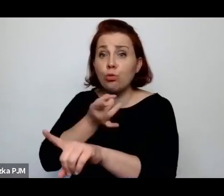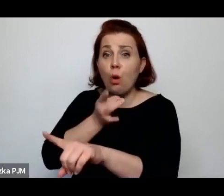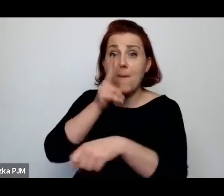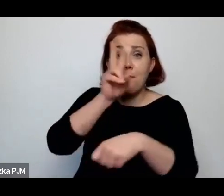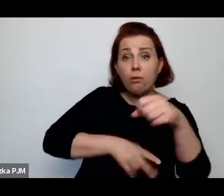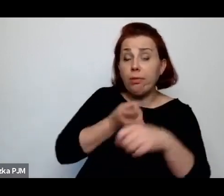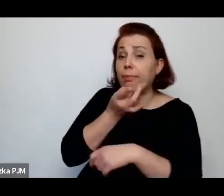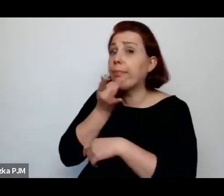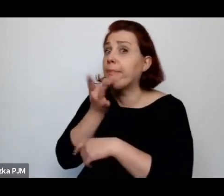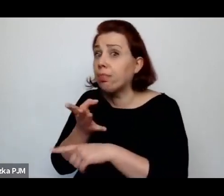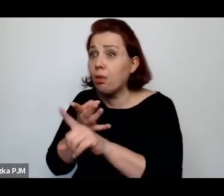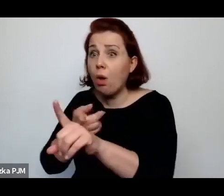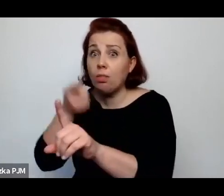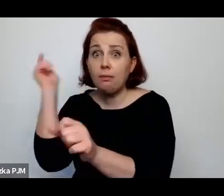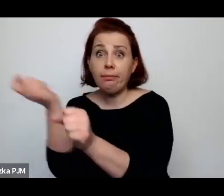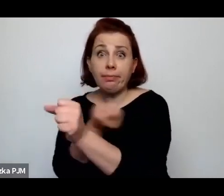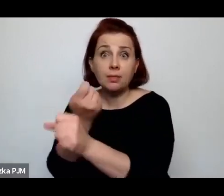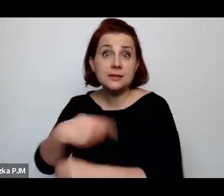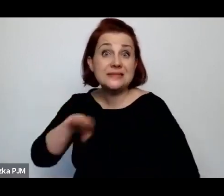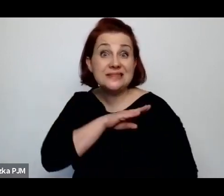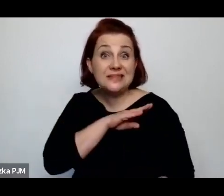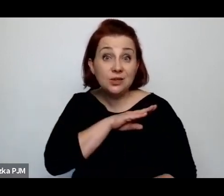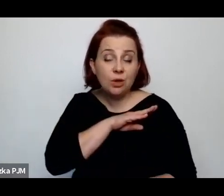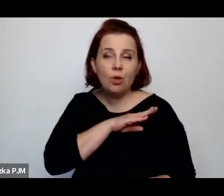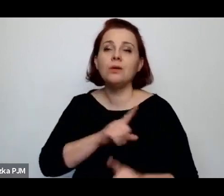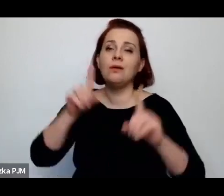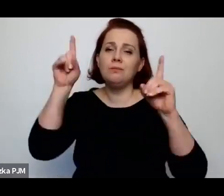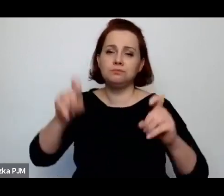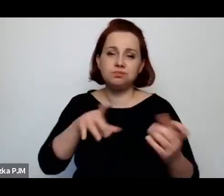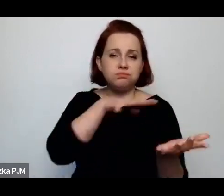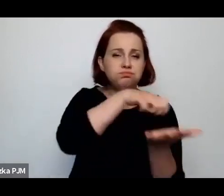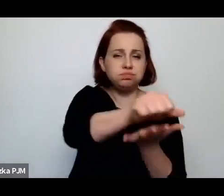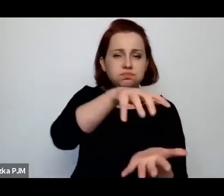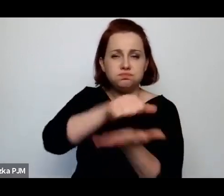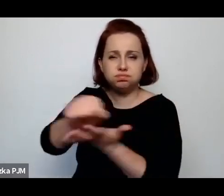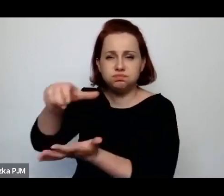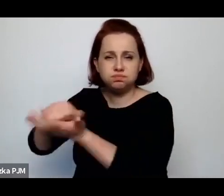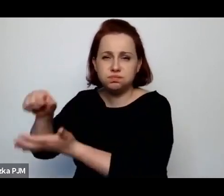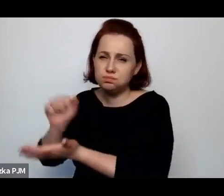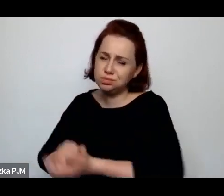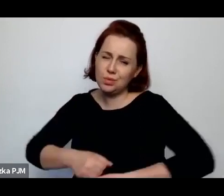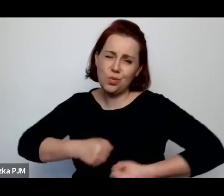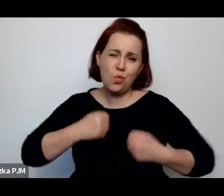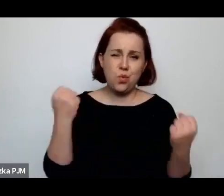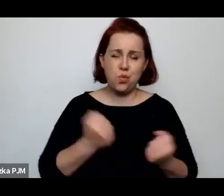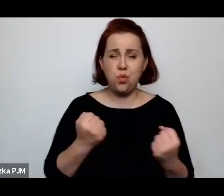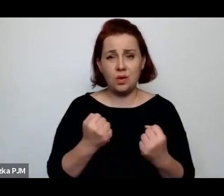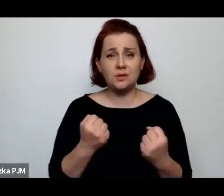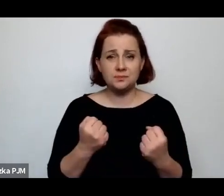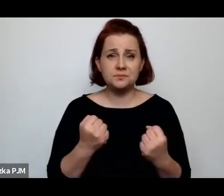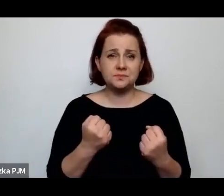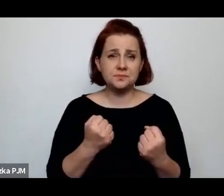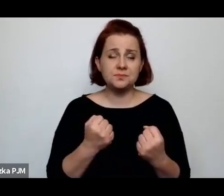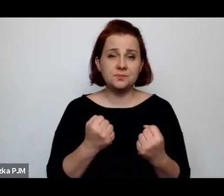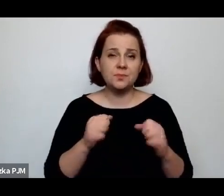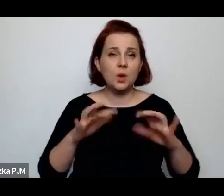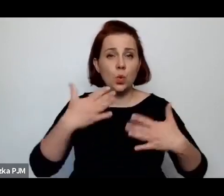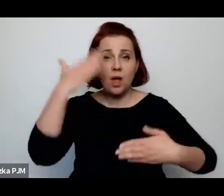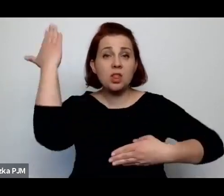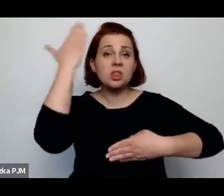i od tego momentu zaczął się pogrom, który spowodował taką Noc Kryształową w Brześciu